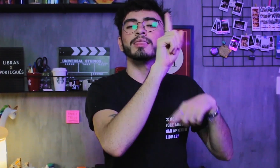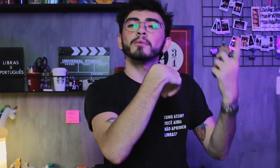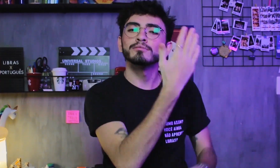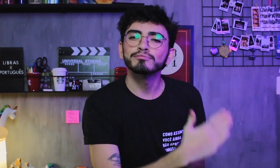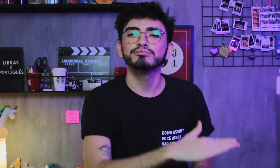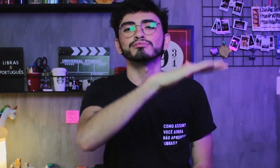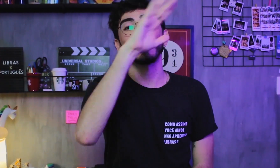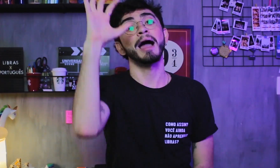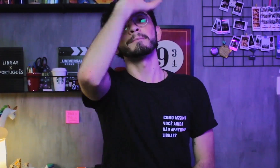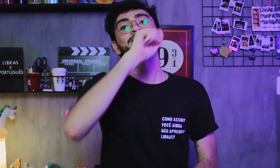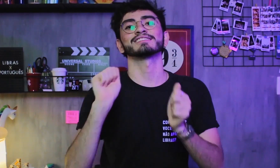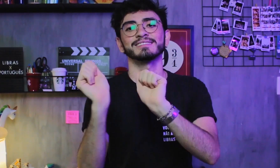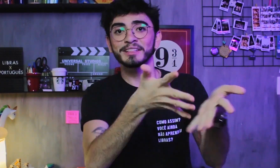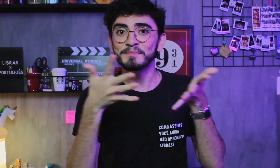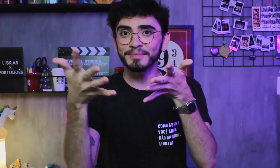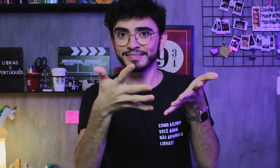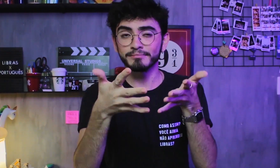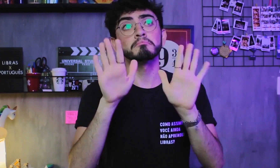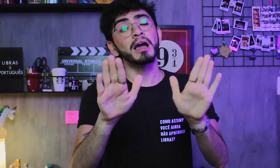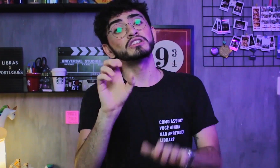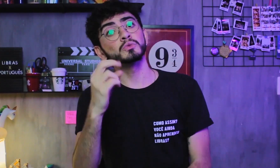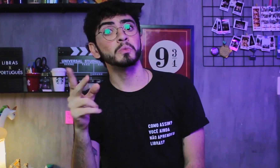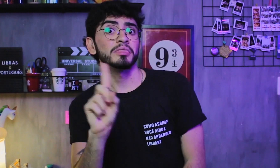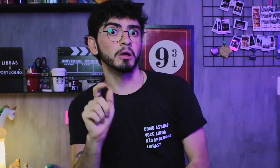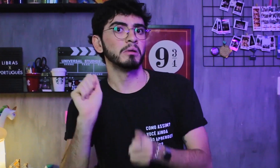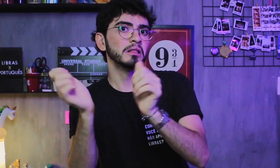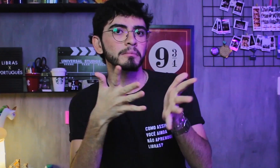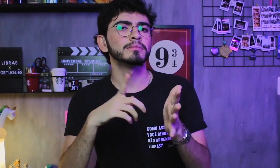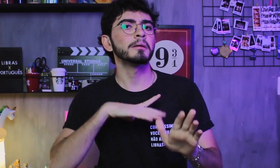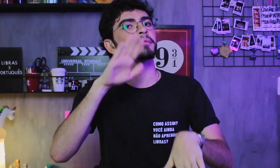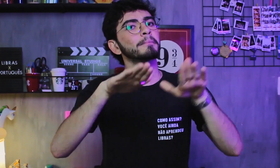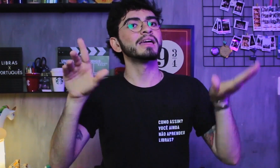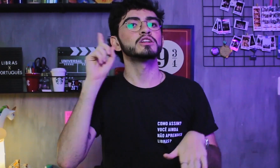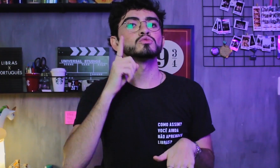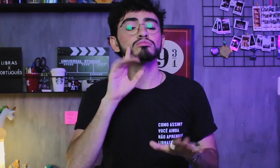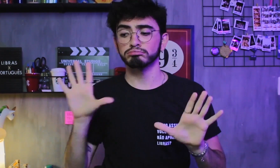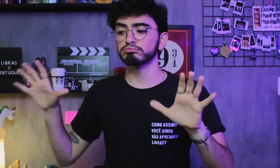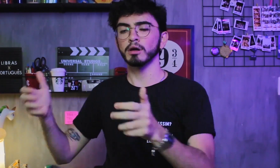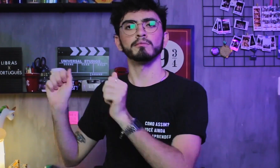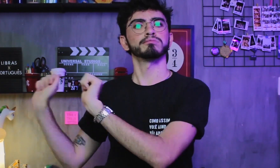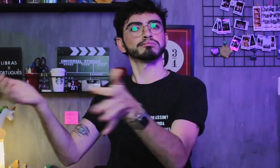e só depois, então, aprendem Libras. Ou acabam não aprendendo, depende da convivência com outros surdos.